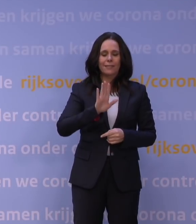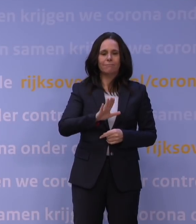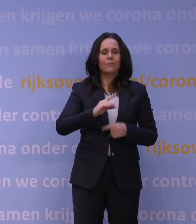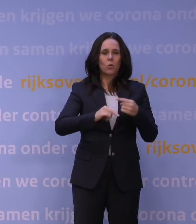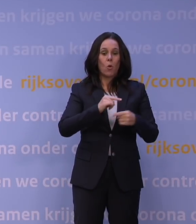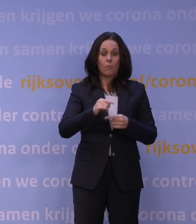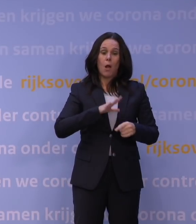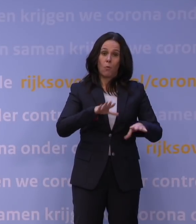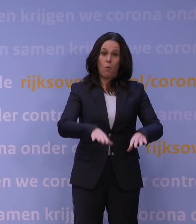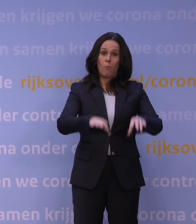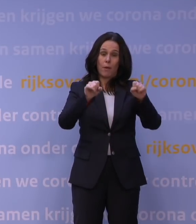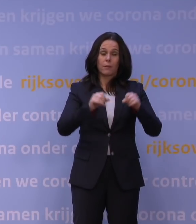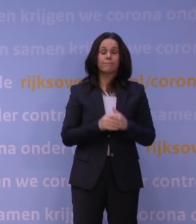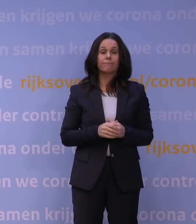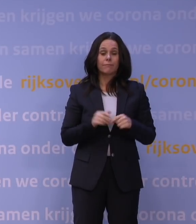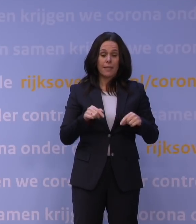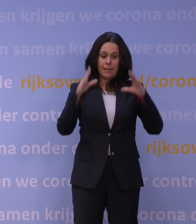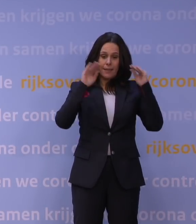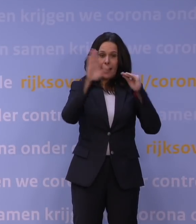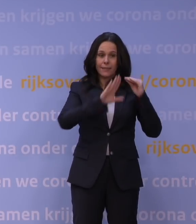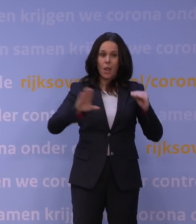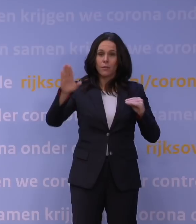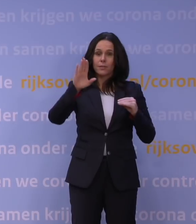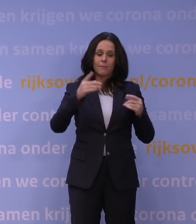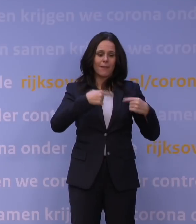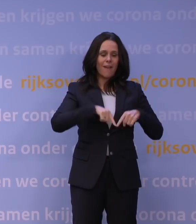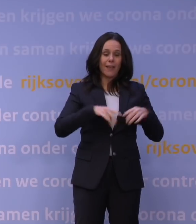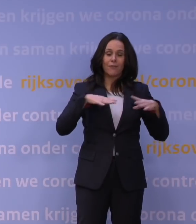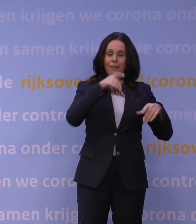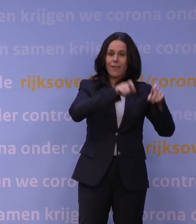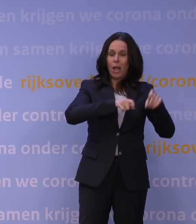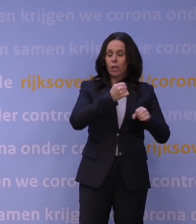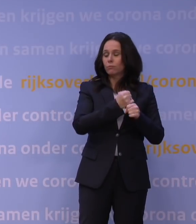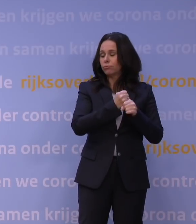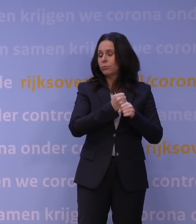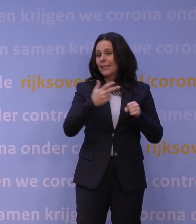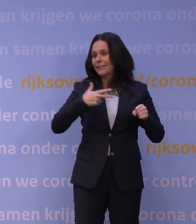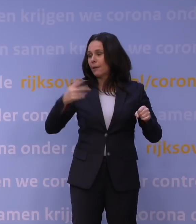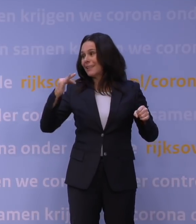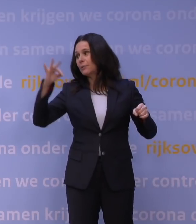We hebben een land... Na Denemarken zijn we wereldkampioen vrijwilligerswerk. Dat nieuwe regeerakkoord 'Omzien naar elkaar',